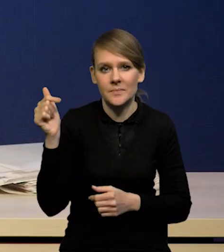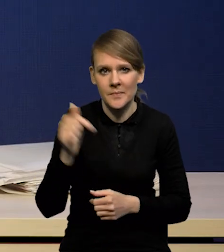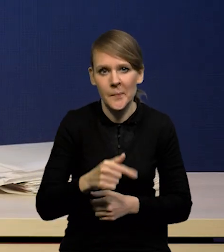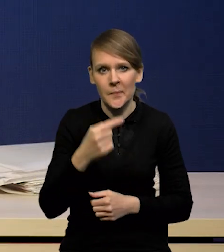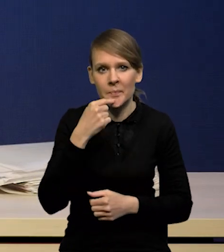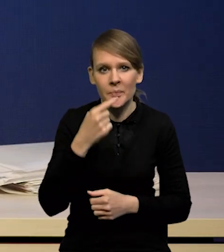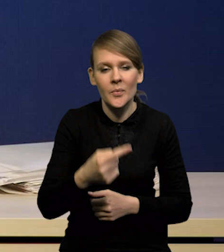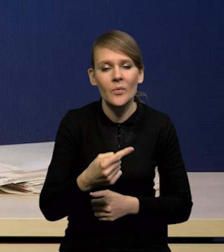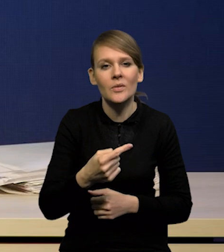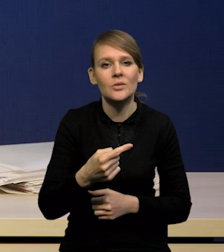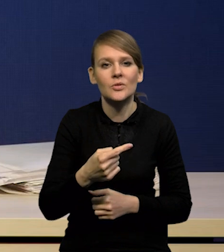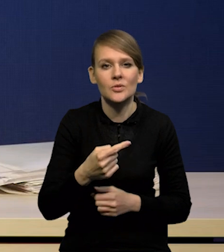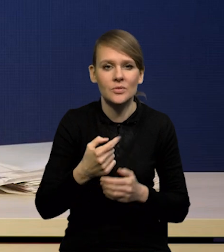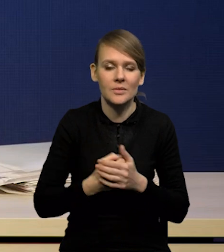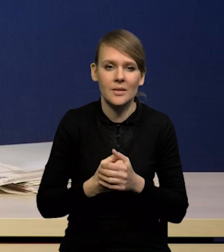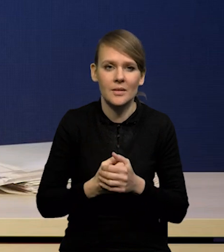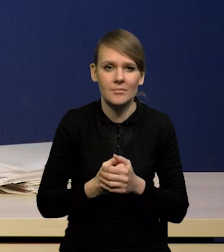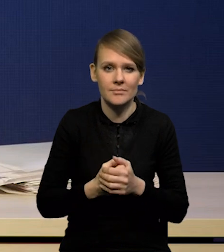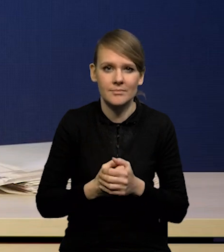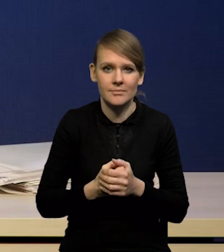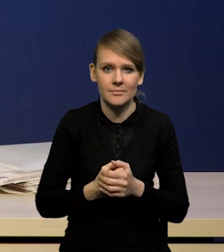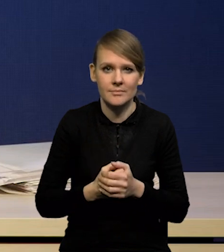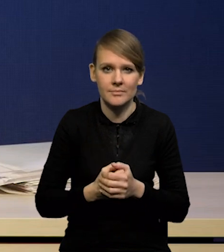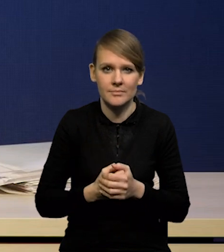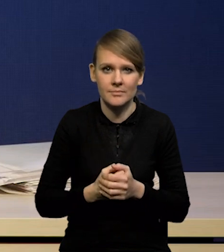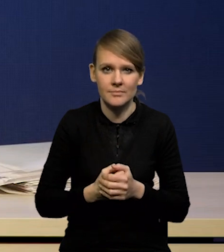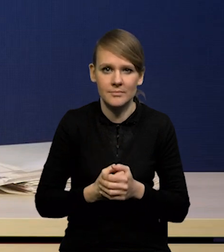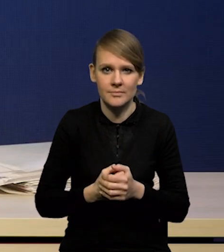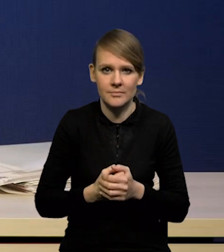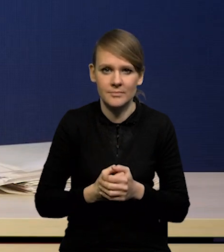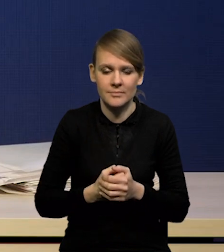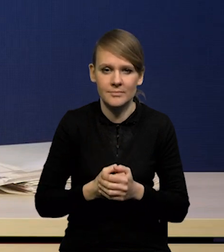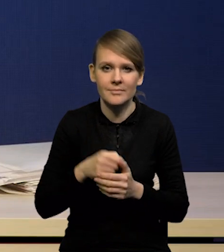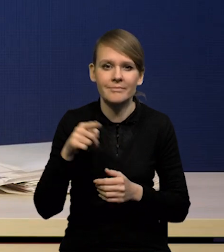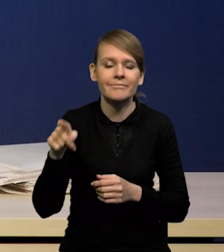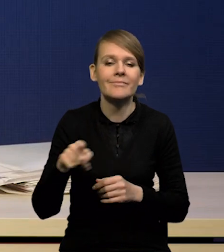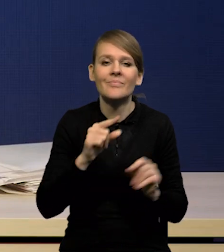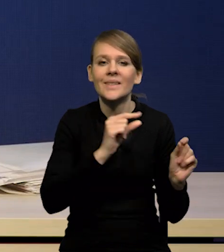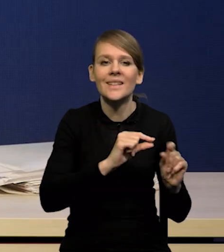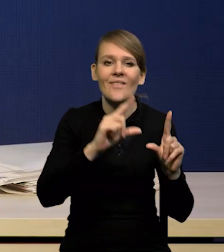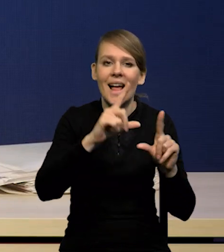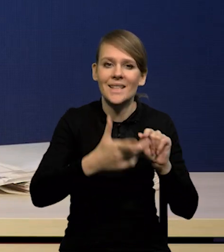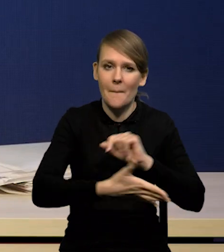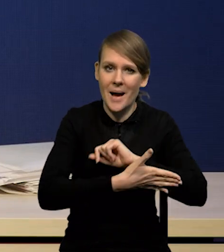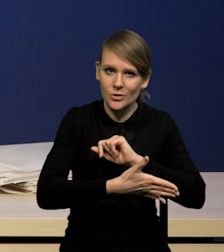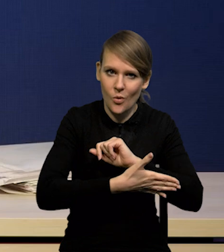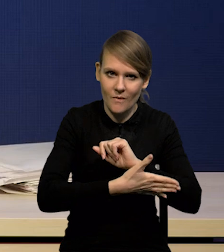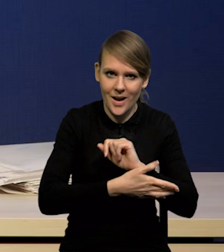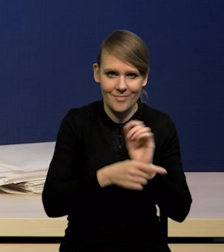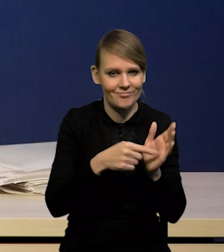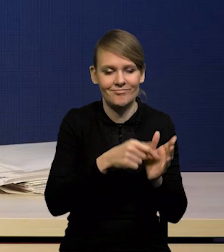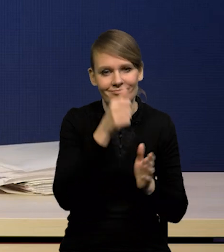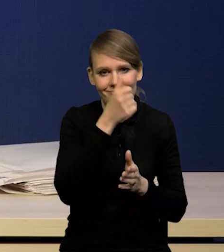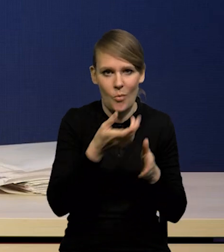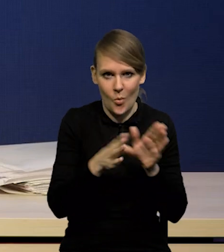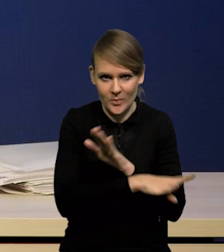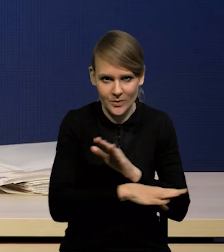bo zwraca się słusznie uwagę na inflację bazową. Nie można pominąć tego,